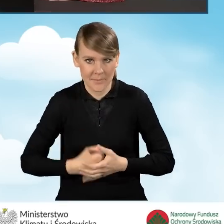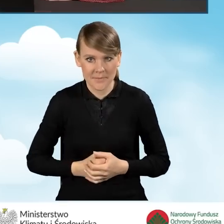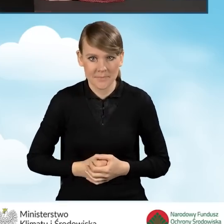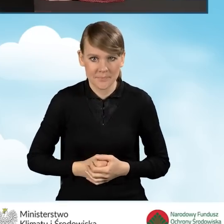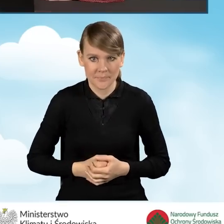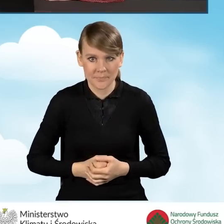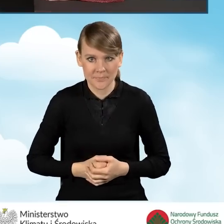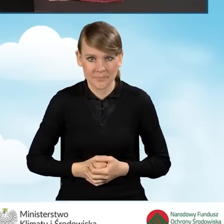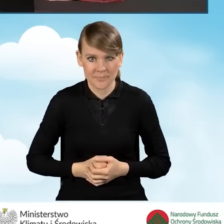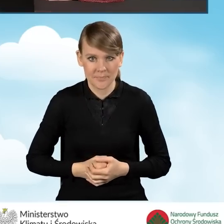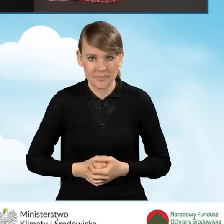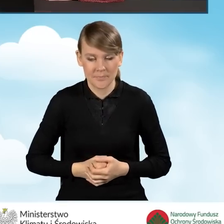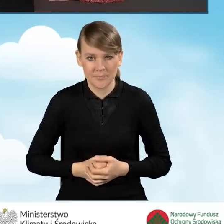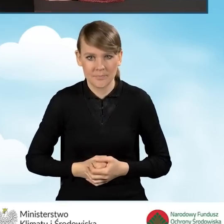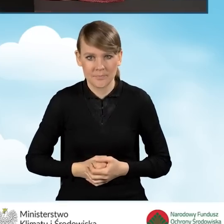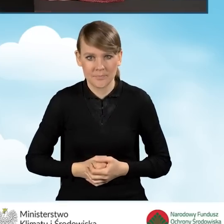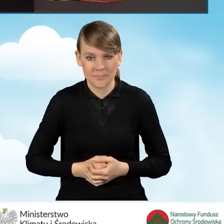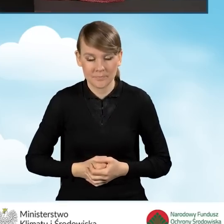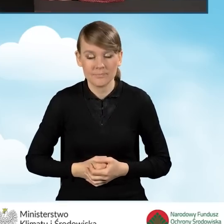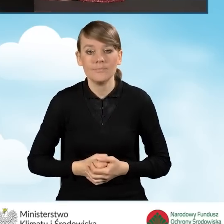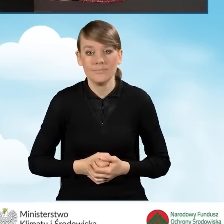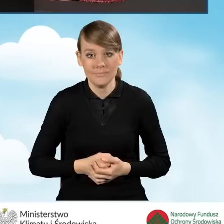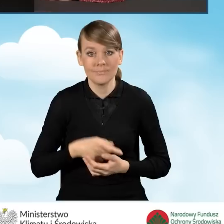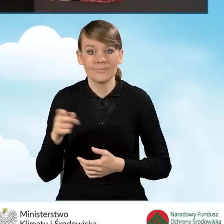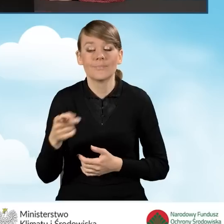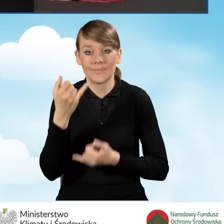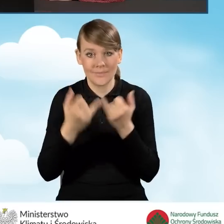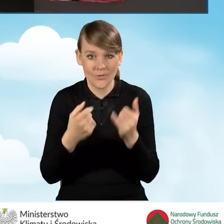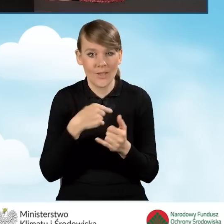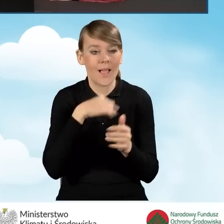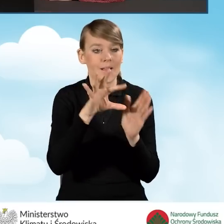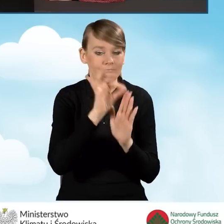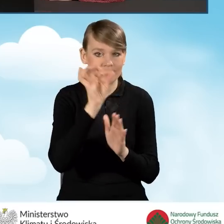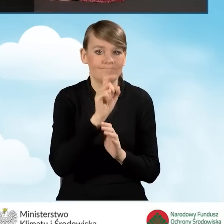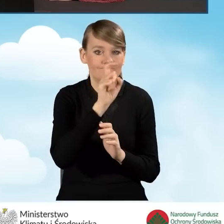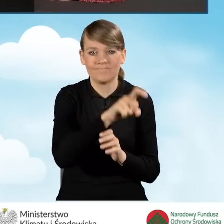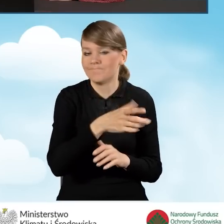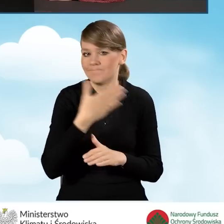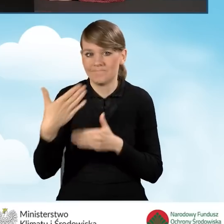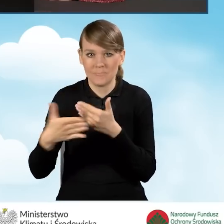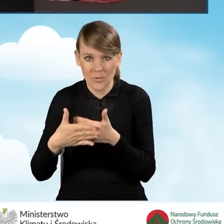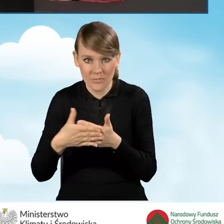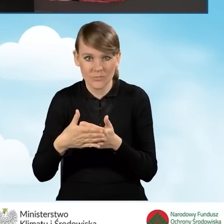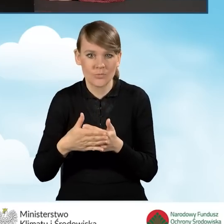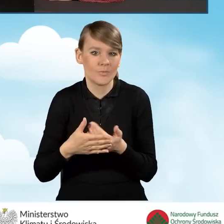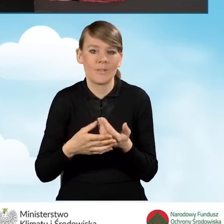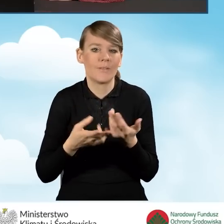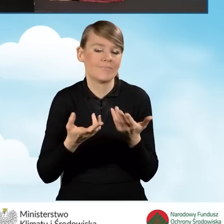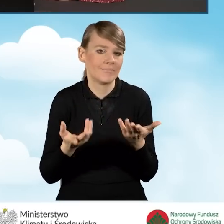W sytuacji, kiedy zaczniemy, wypełnimy ten wniosek, zaznaczając, że nie pozostaję w związku małżeńskim, nie pojawiają się dodatkowe pola.